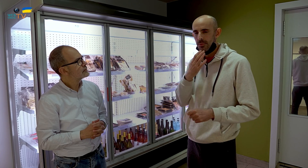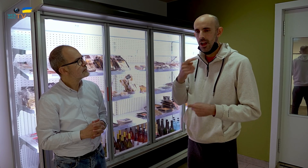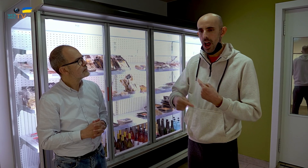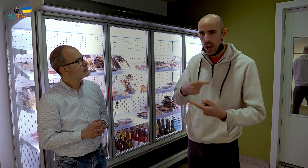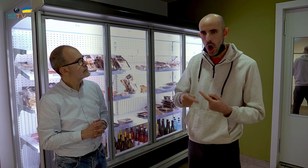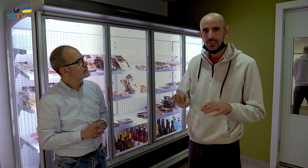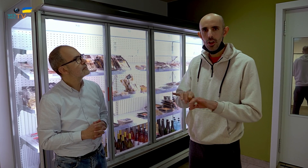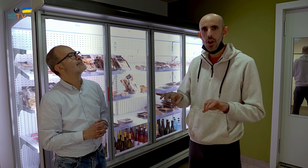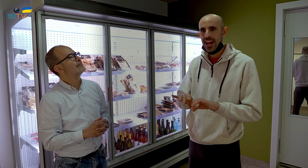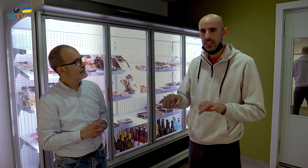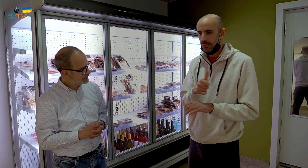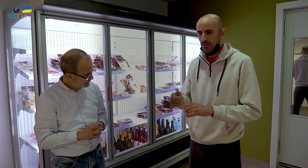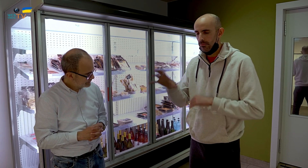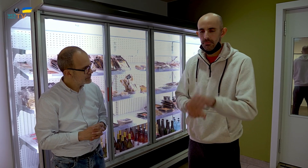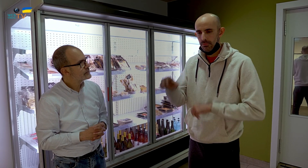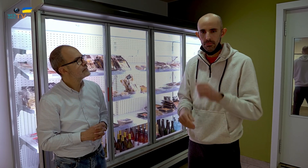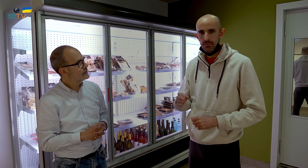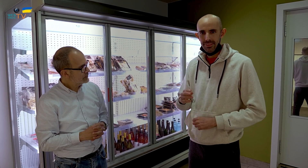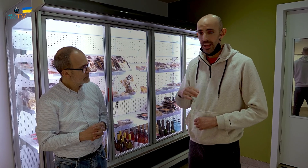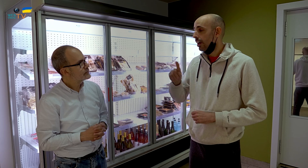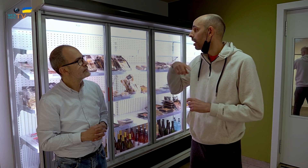canelones, croquetas, es lo que primero compran.